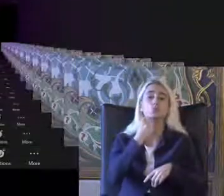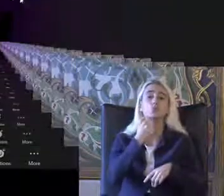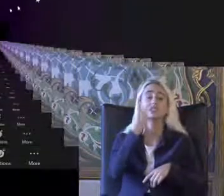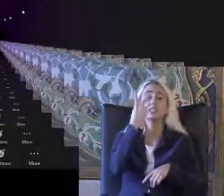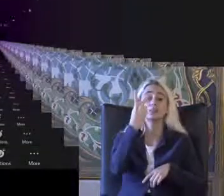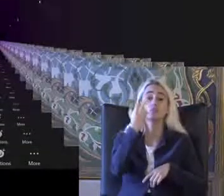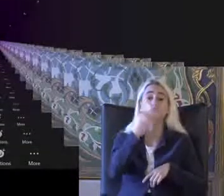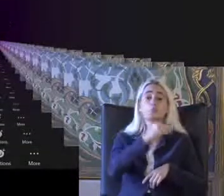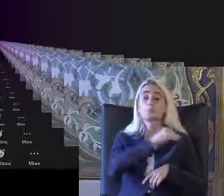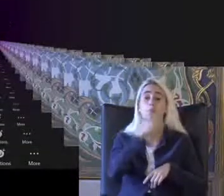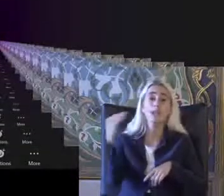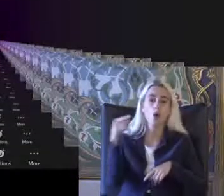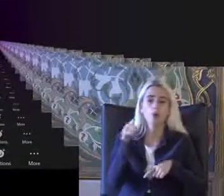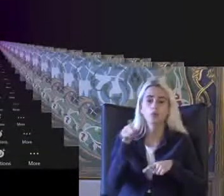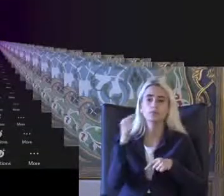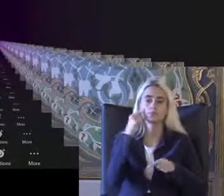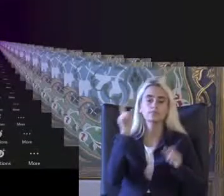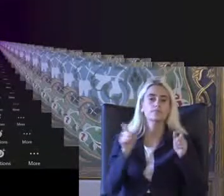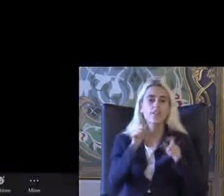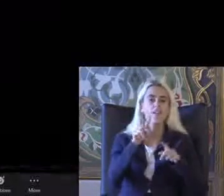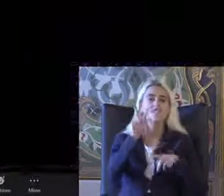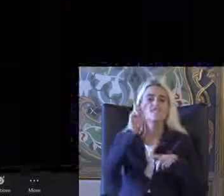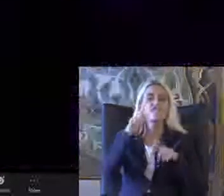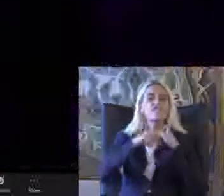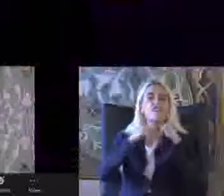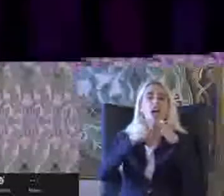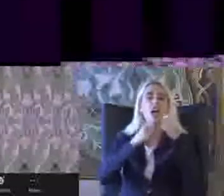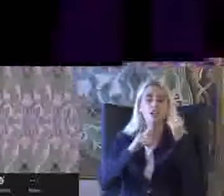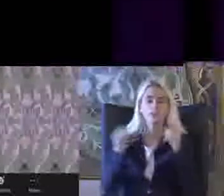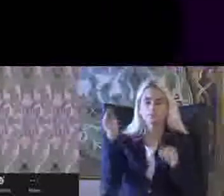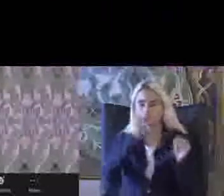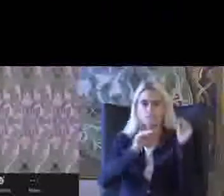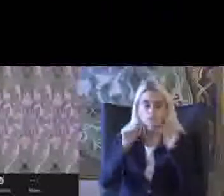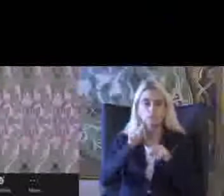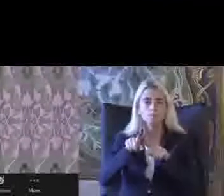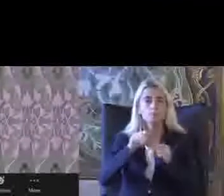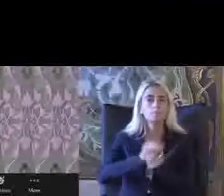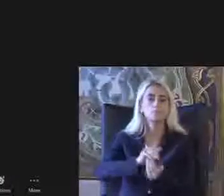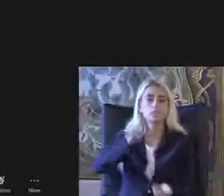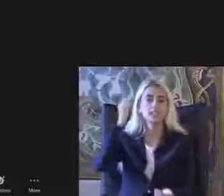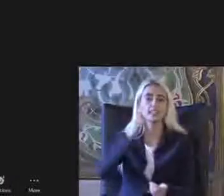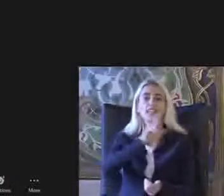Senin verisi birikmiş durumda Bunlarında 780 bine engelli